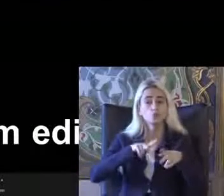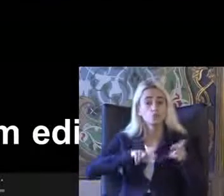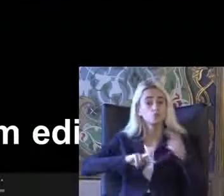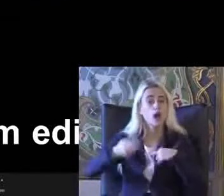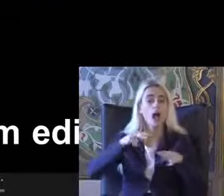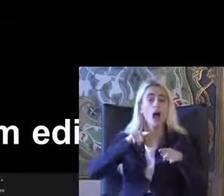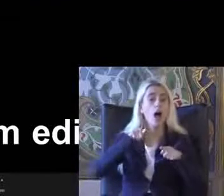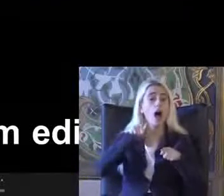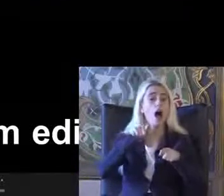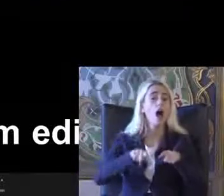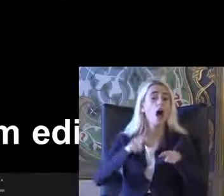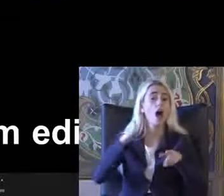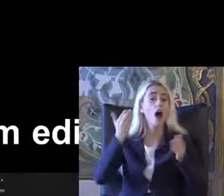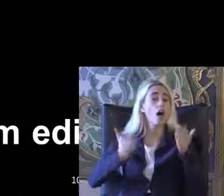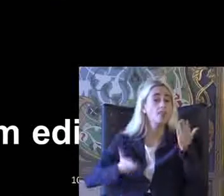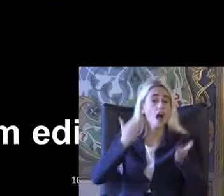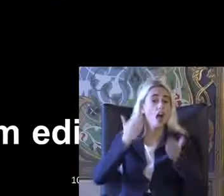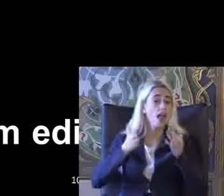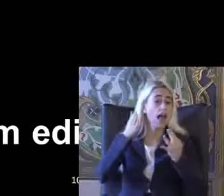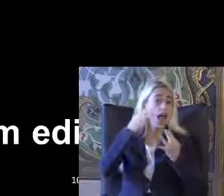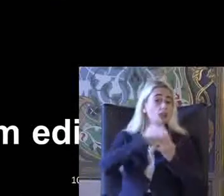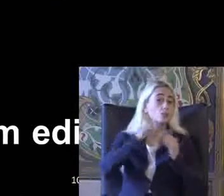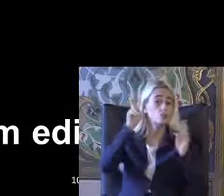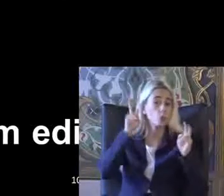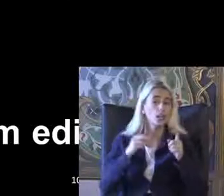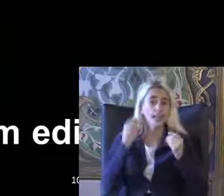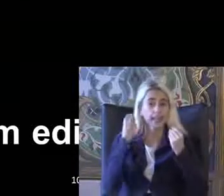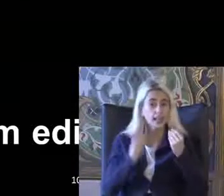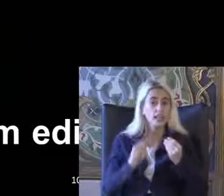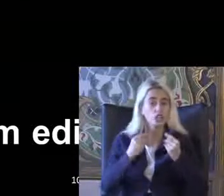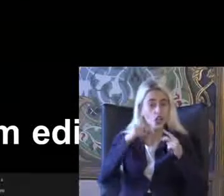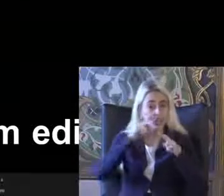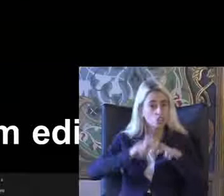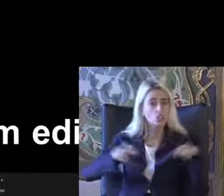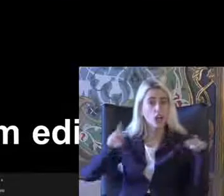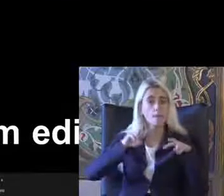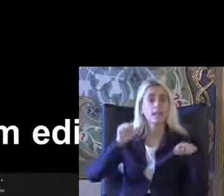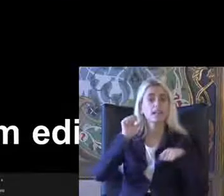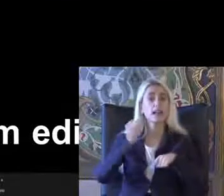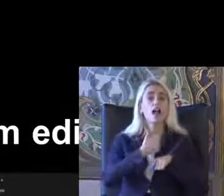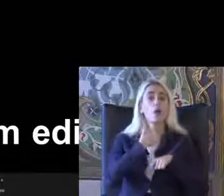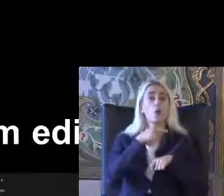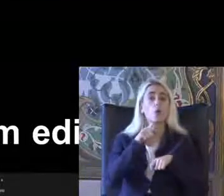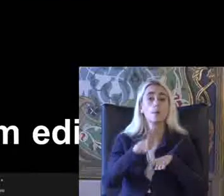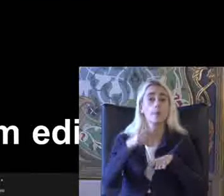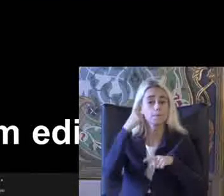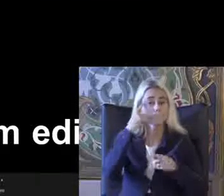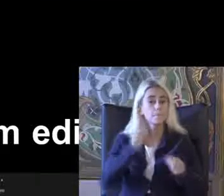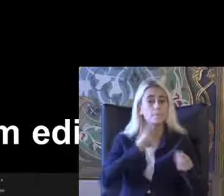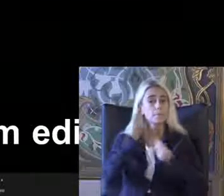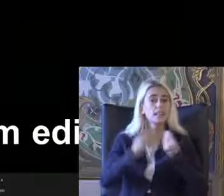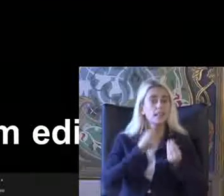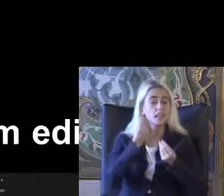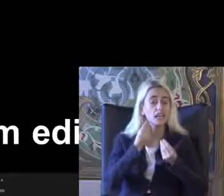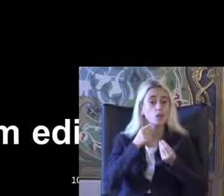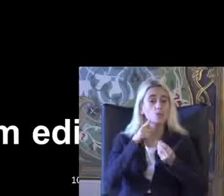Adalete erişim Cunda'da Iyice incelenmesi gerekiyor bugün belki Bildirilerde birazcık daha bundan var